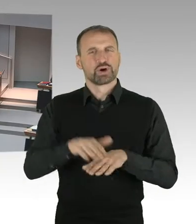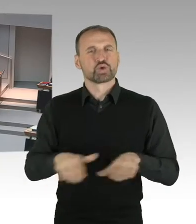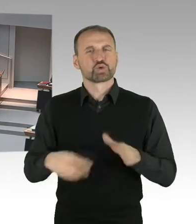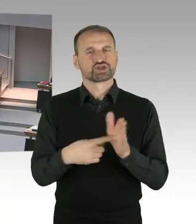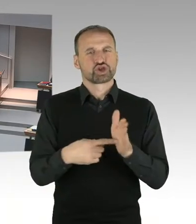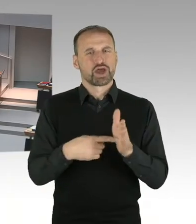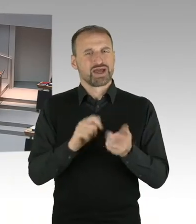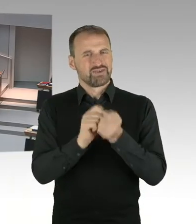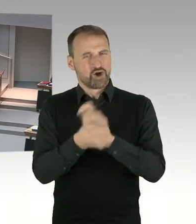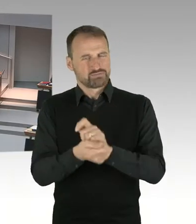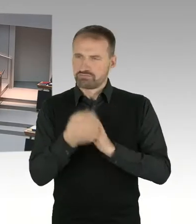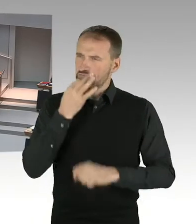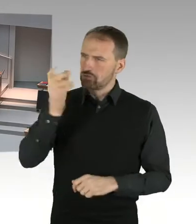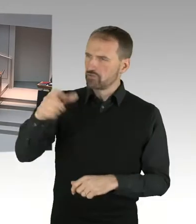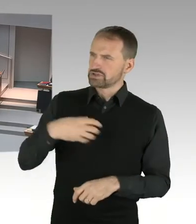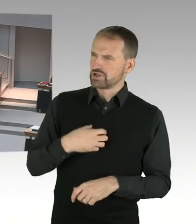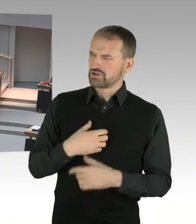Und was tut dafür der Berliner Senat?